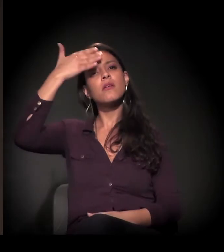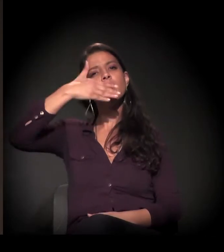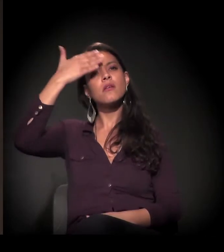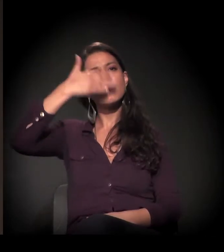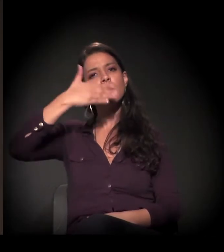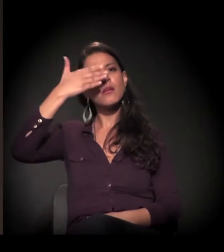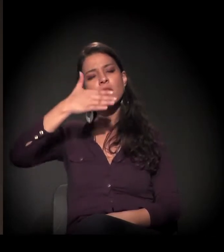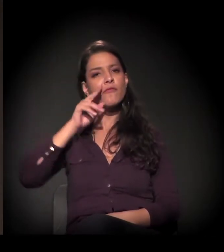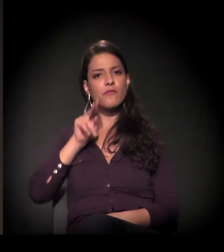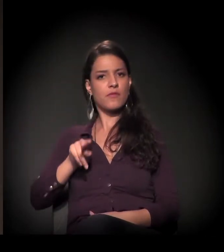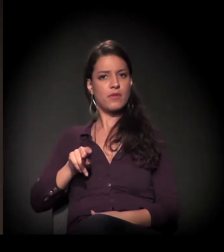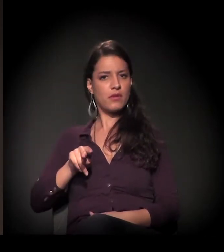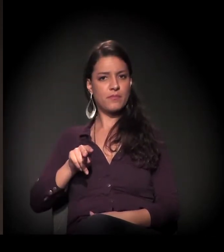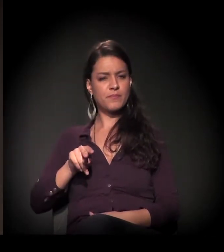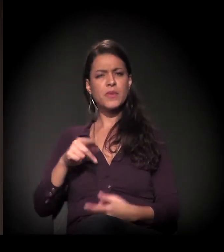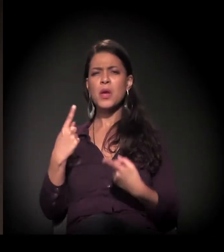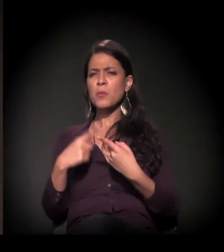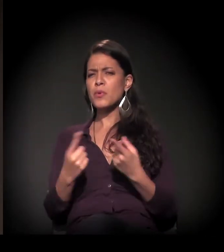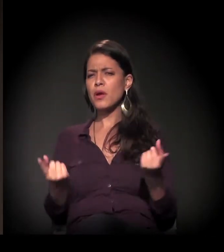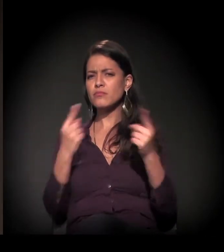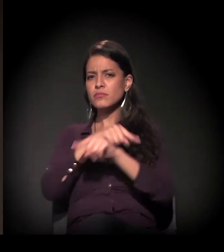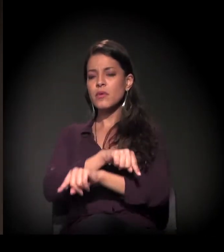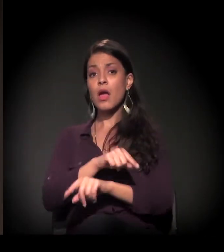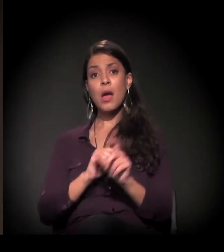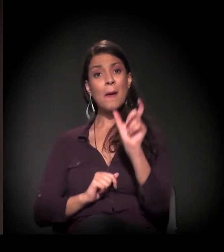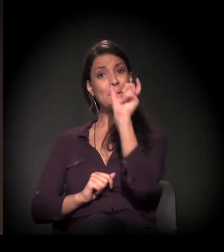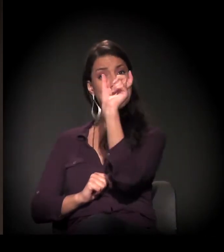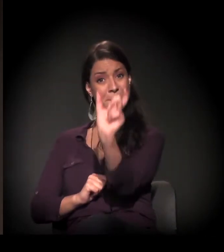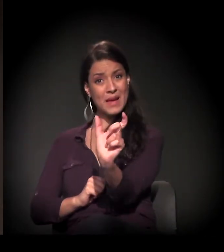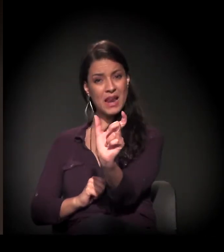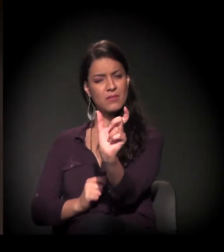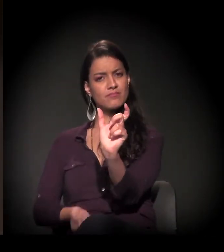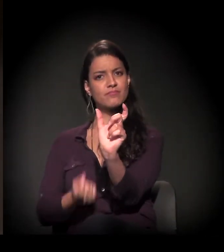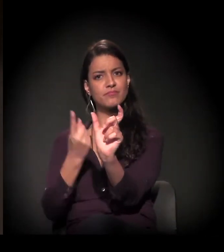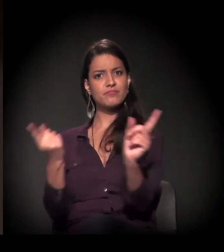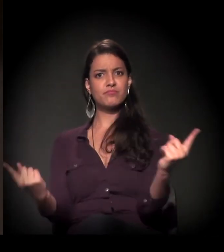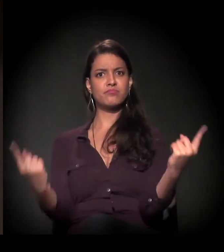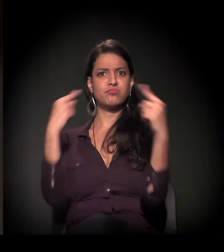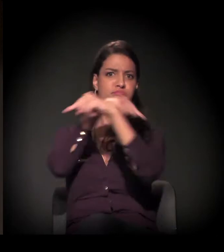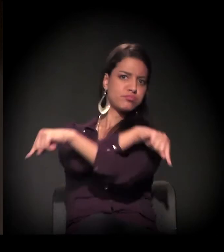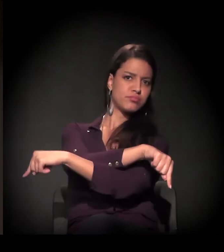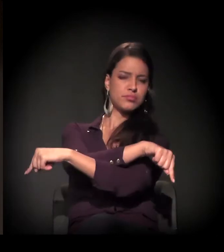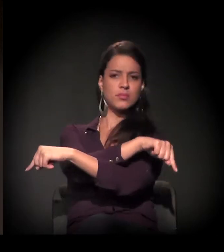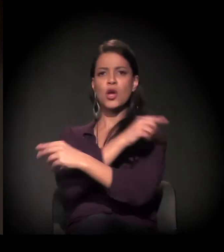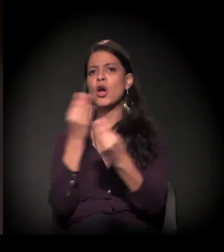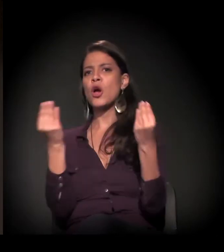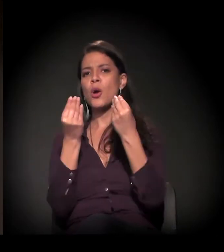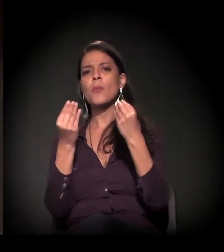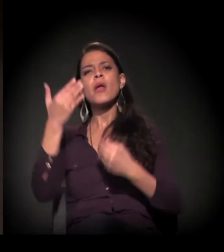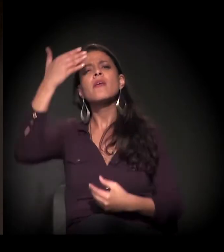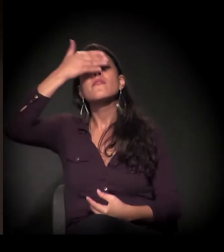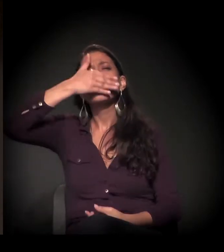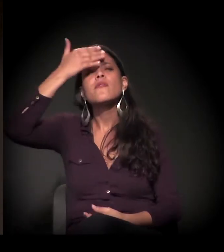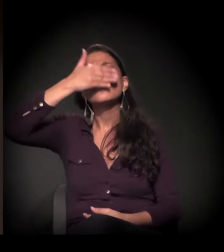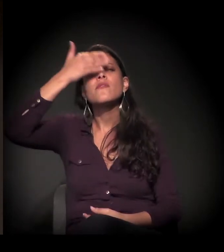E eu digo que é contraditório porque a palavra é muito paradoxal. Porque o que a gente tem chamado de invisibilidade, na verdade,